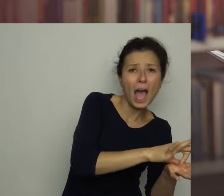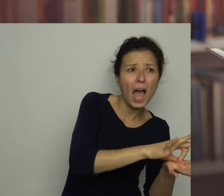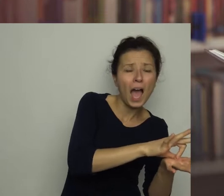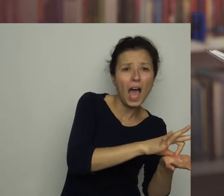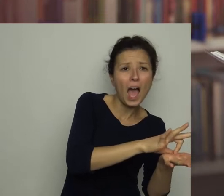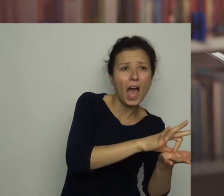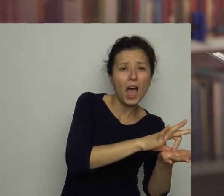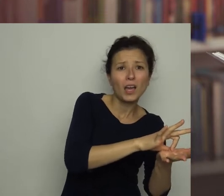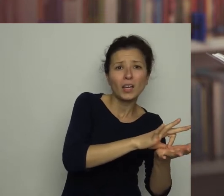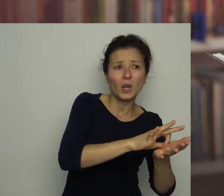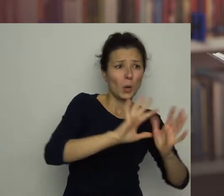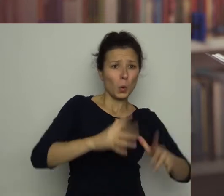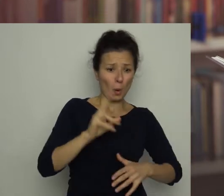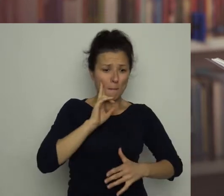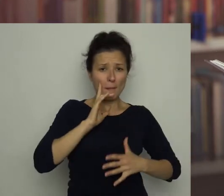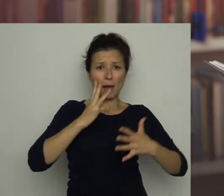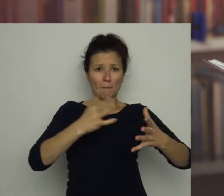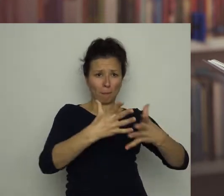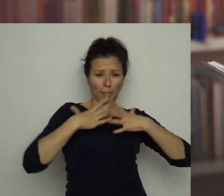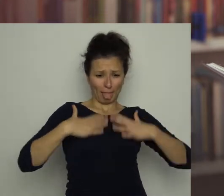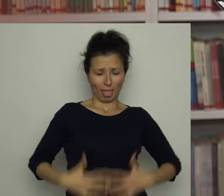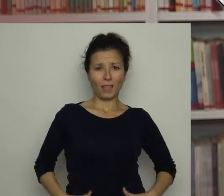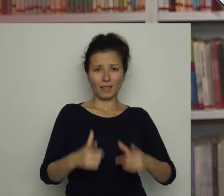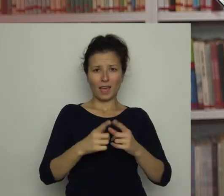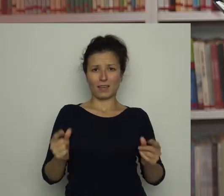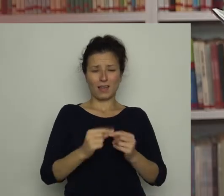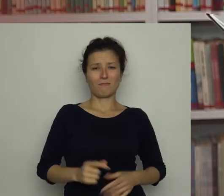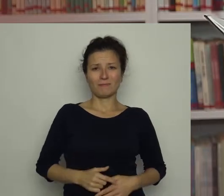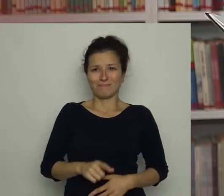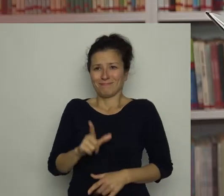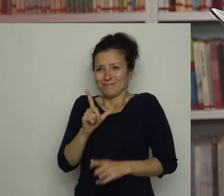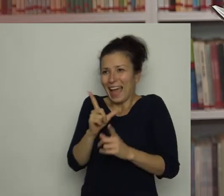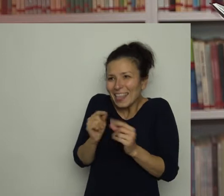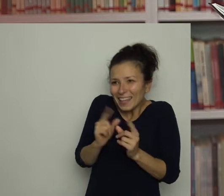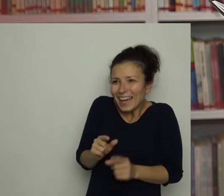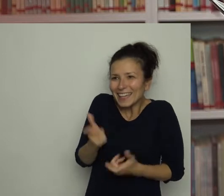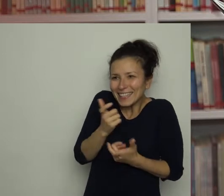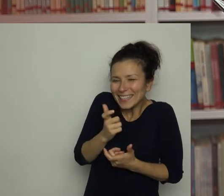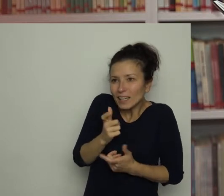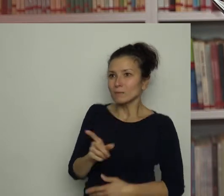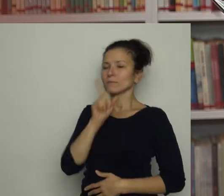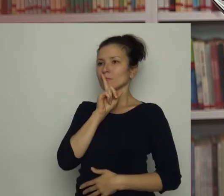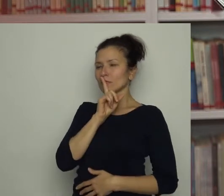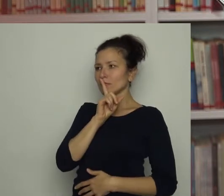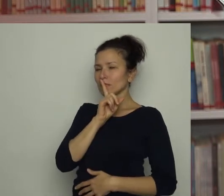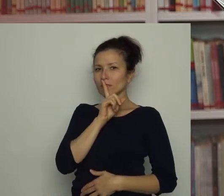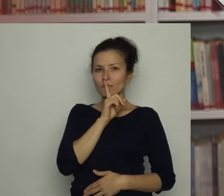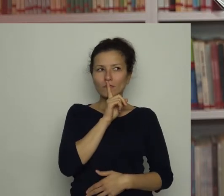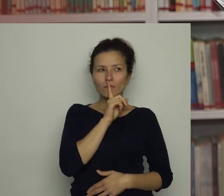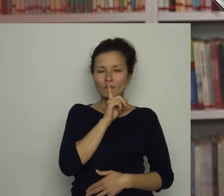Jednym słowem - była cała w jajecznicy. Ale jaja! - zawołałam ze śmiechem, ale szybko ugryzłam się w język.